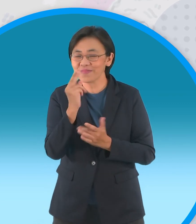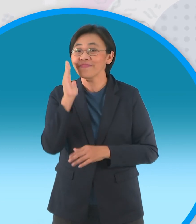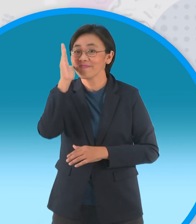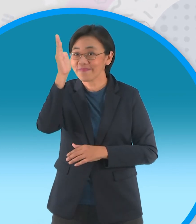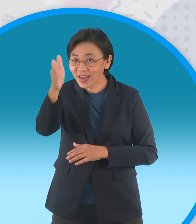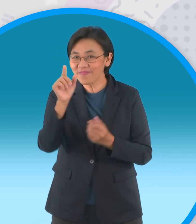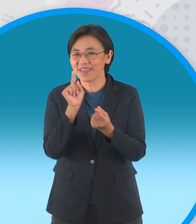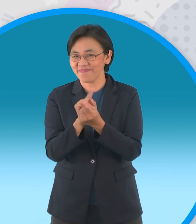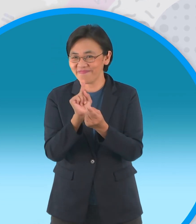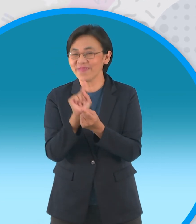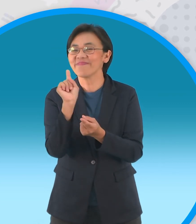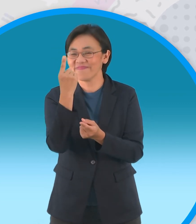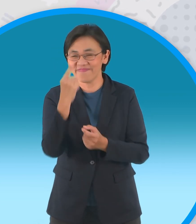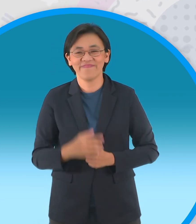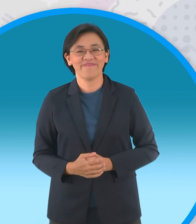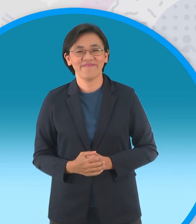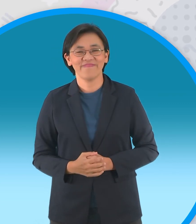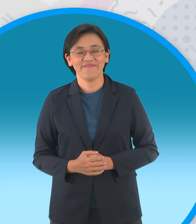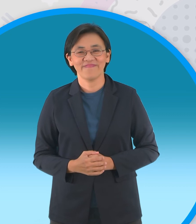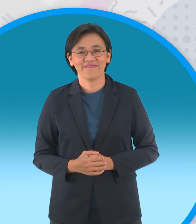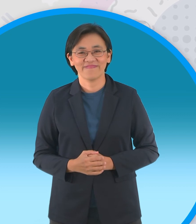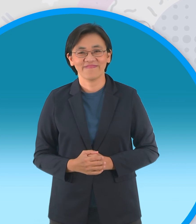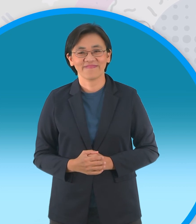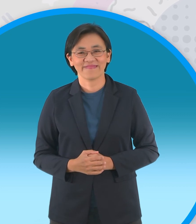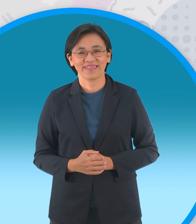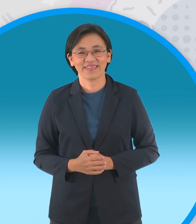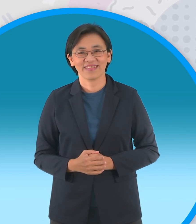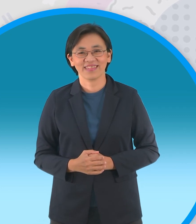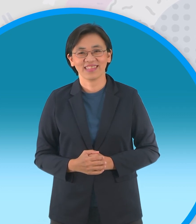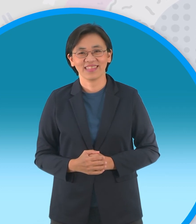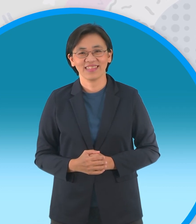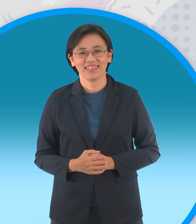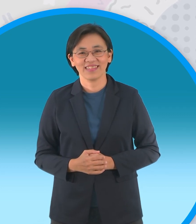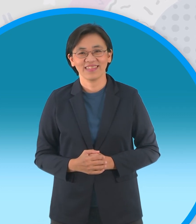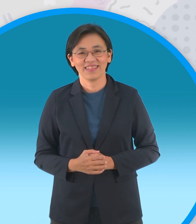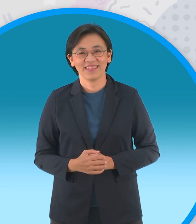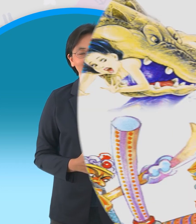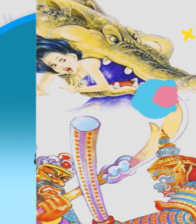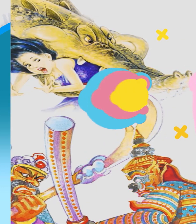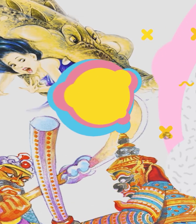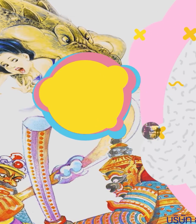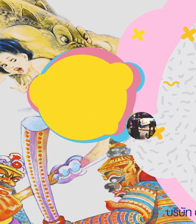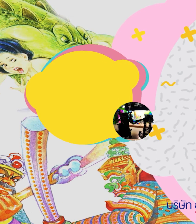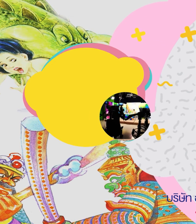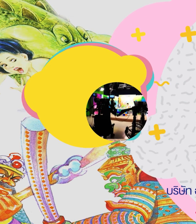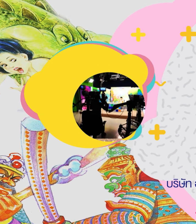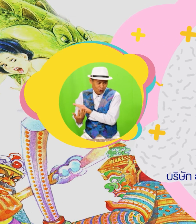แล้วเจอกันนะจ๊ะในตอนหน้าจริงๆ [เพลง]